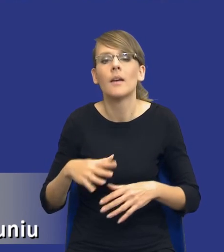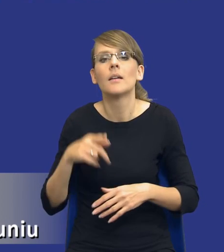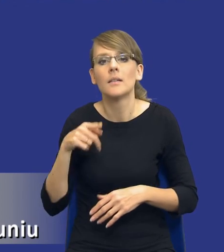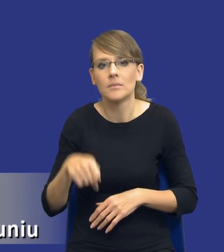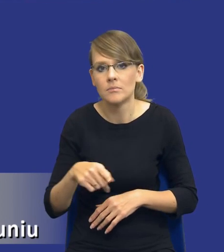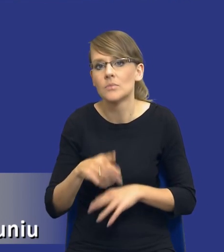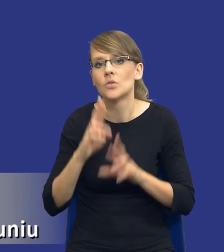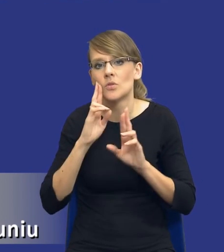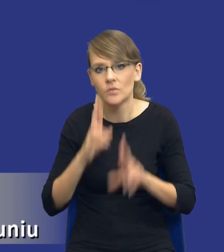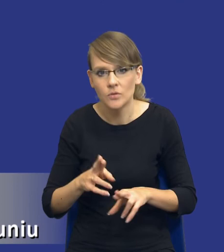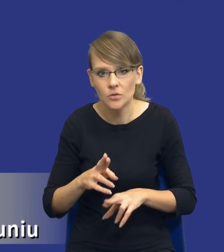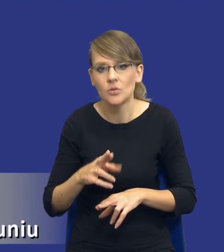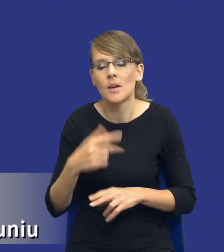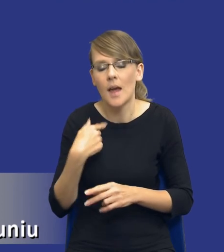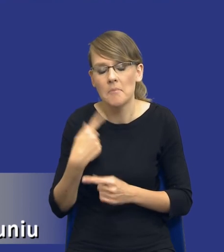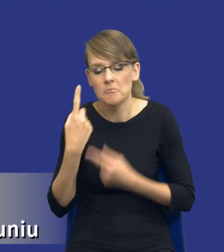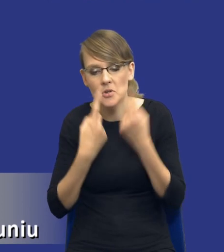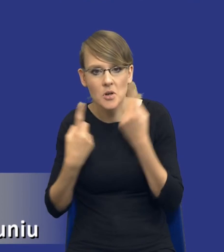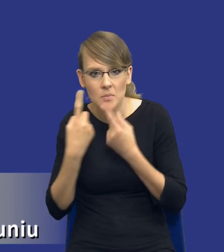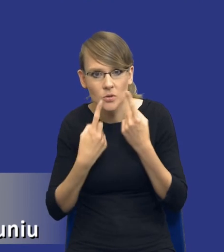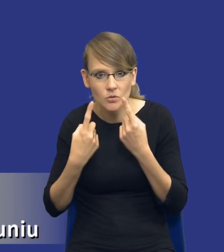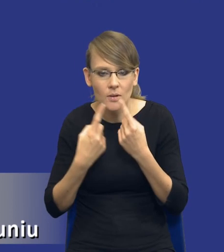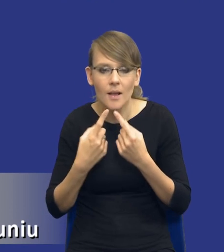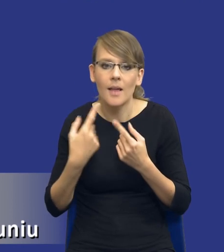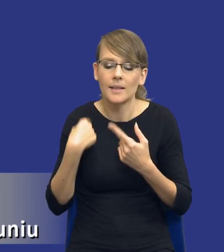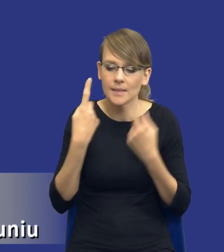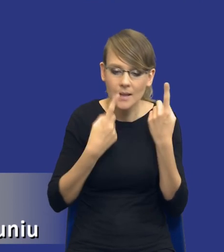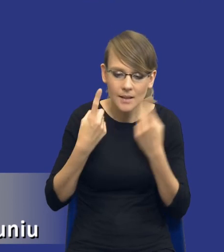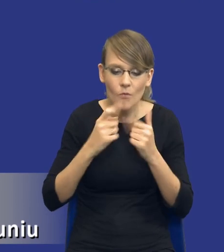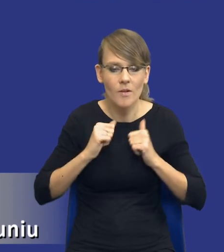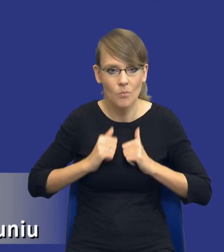gdzie rzeczywiście sobie to przemyślę, zastanowię się na spokojnie